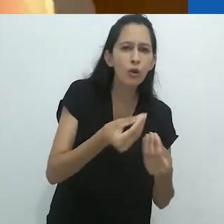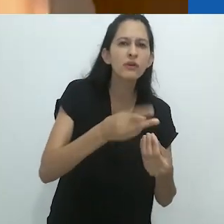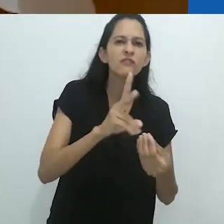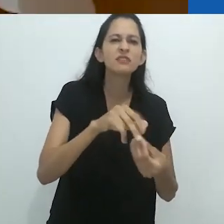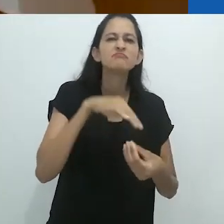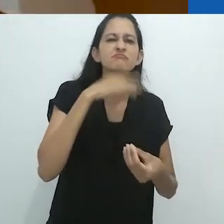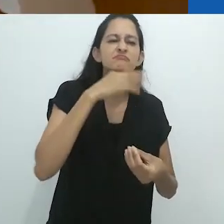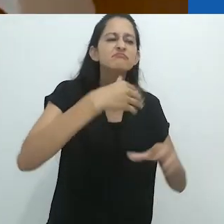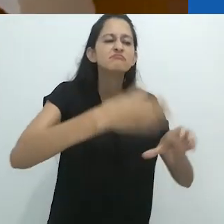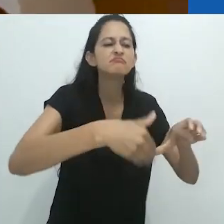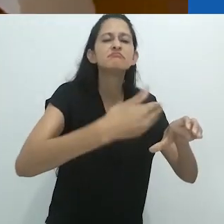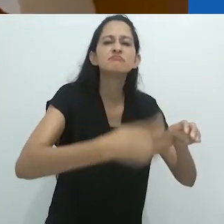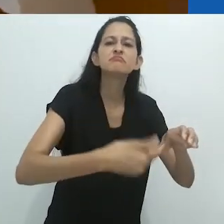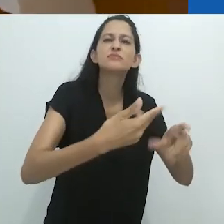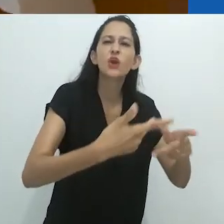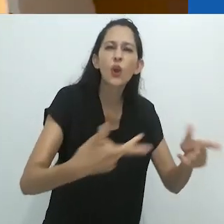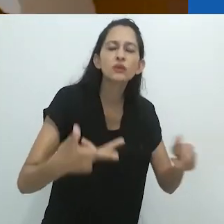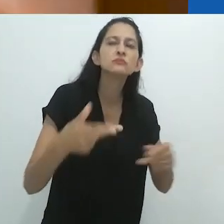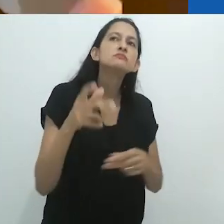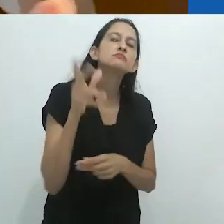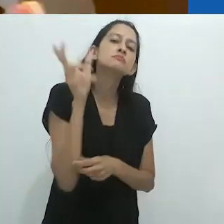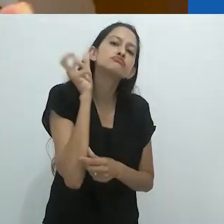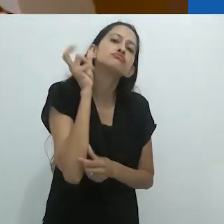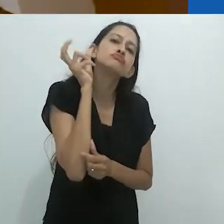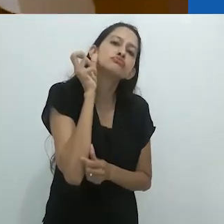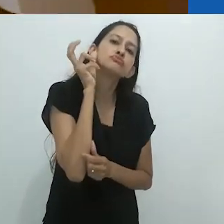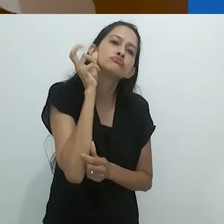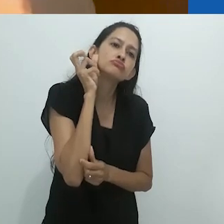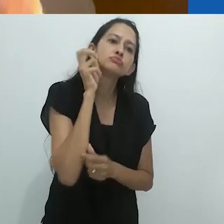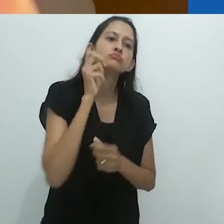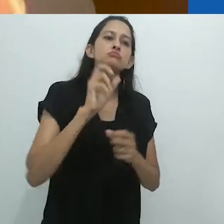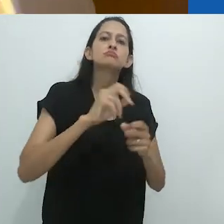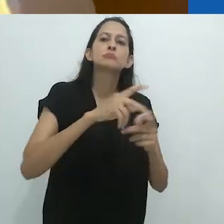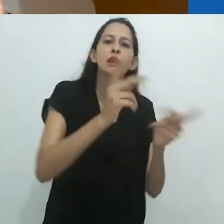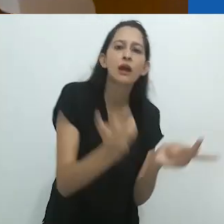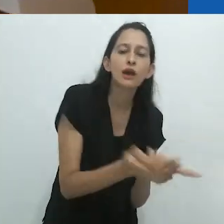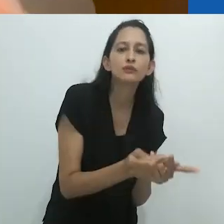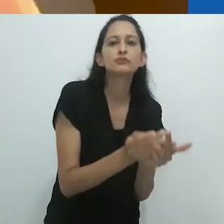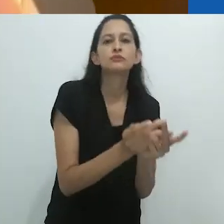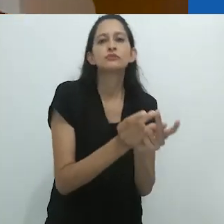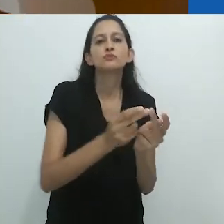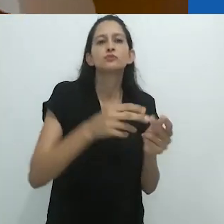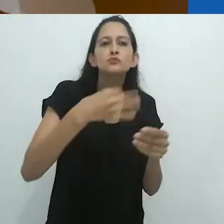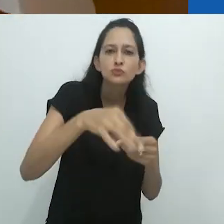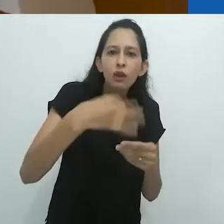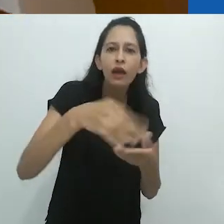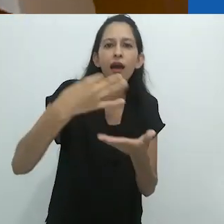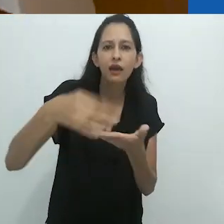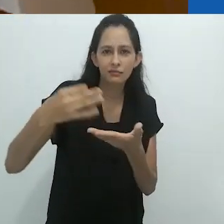em tarefas semiautomáticas, chatas, repetitivas